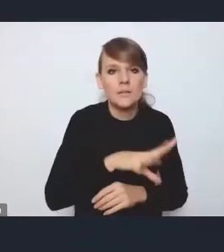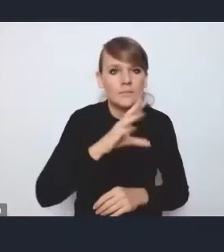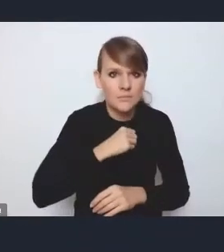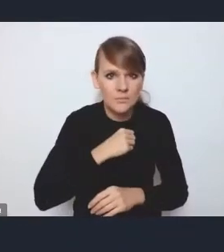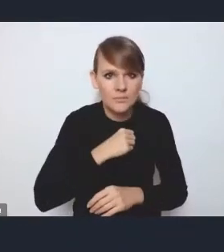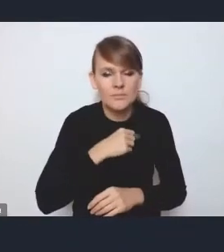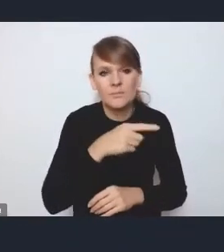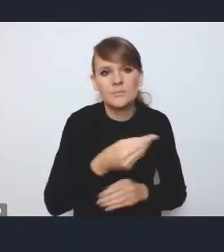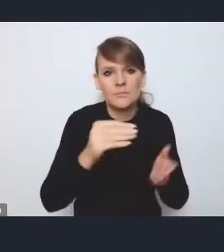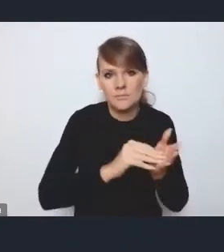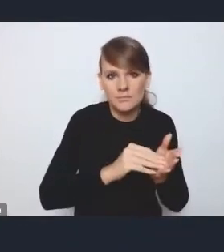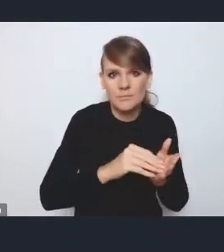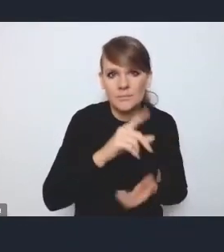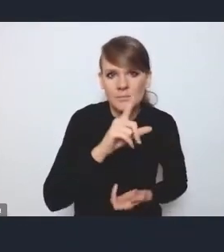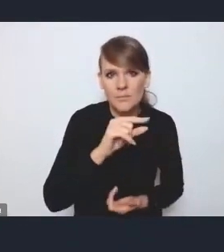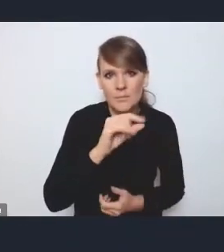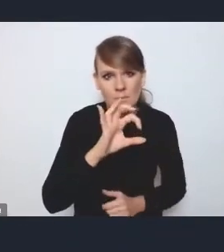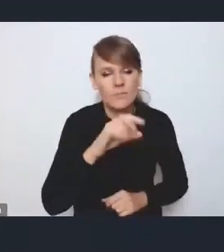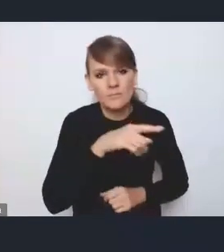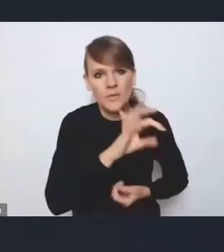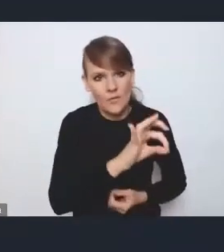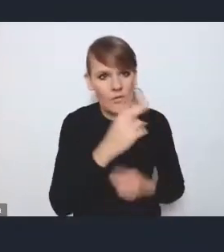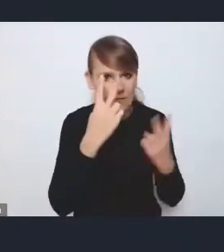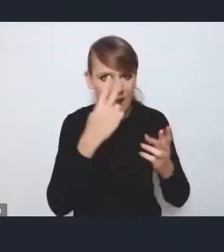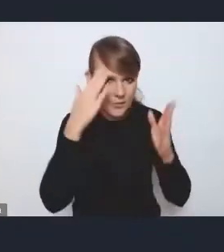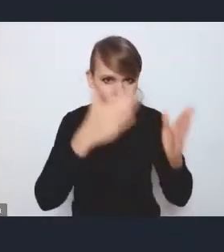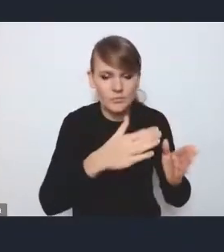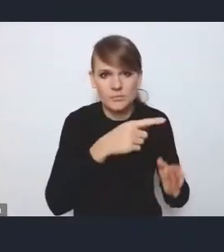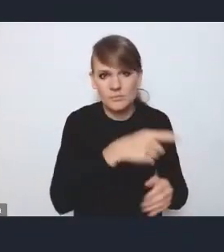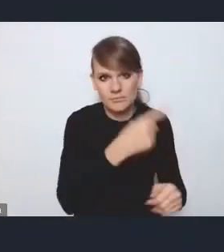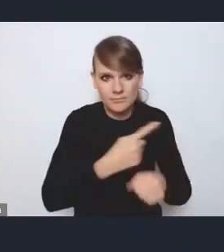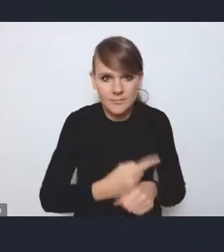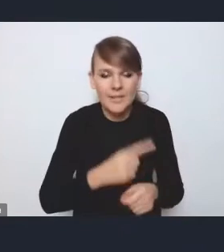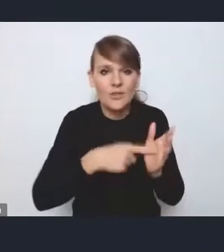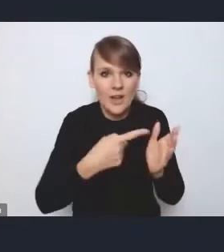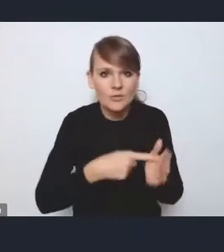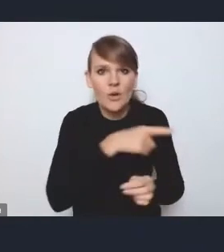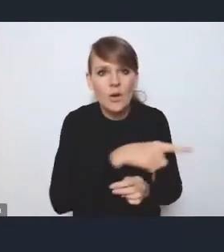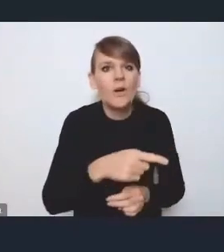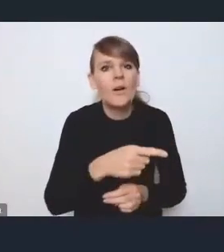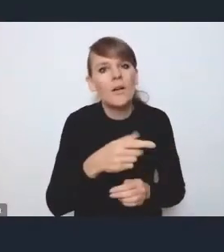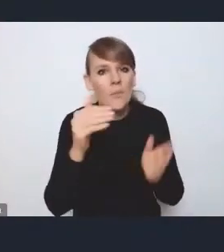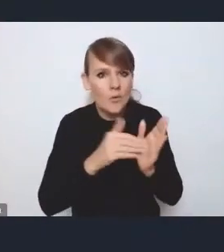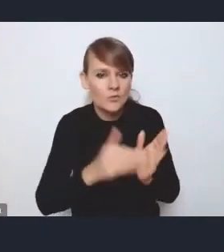bo często te MOF-y miast regionalnych również mają potrzebę bardziej podmiotowego kształtowania swojej polityki,